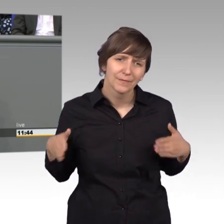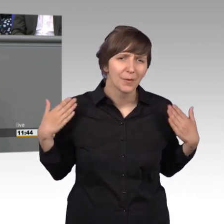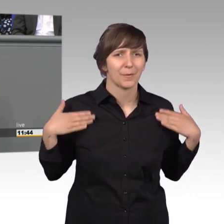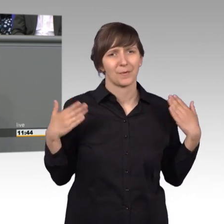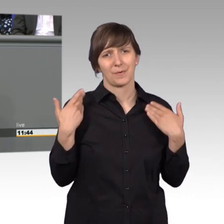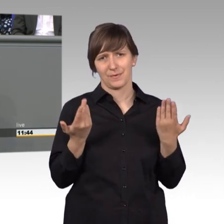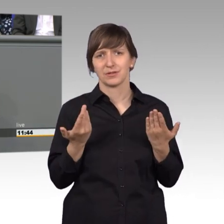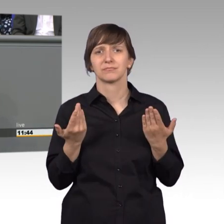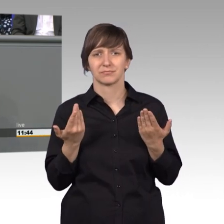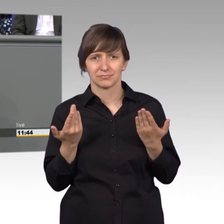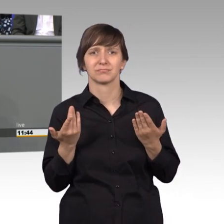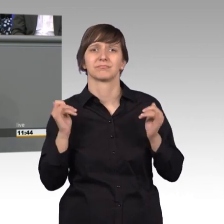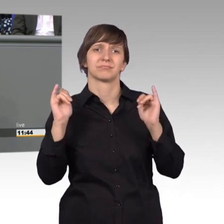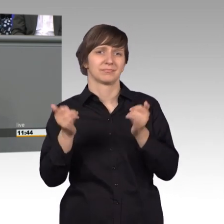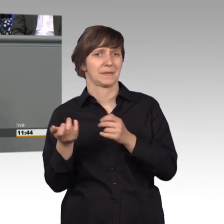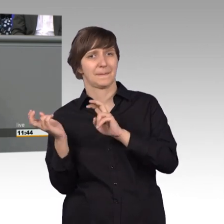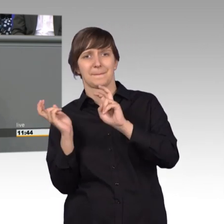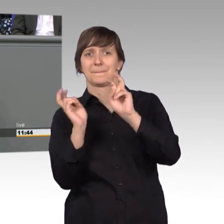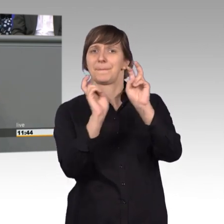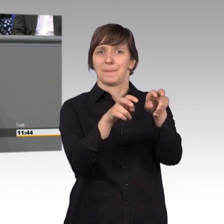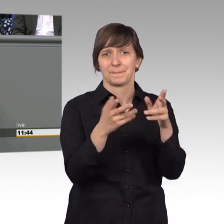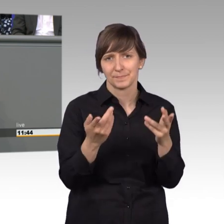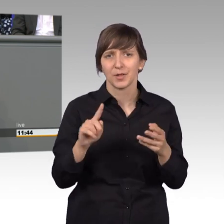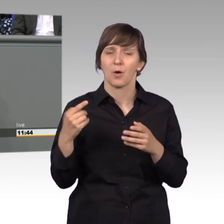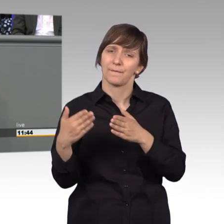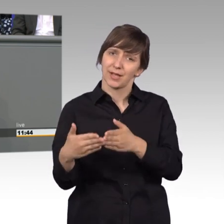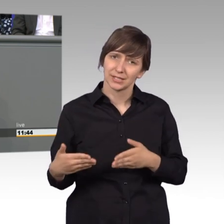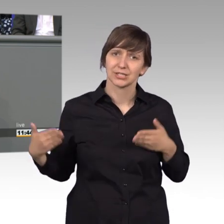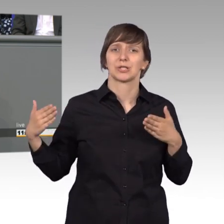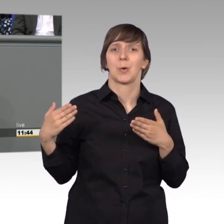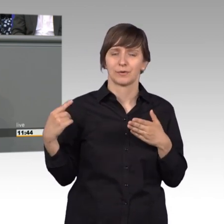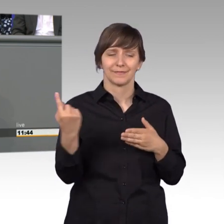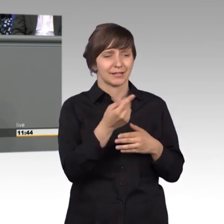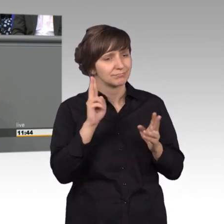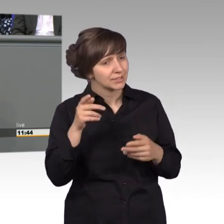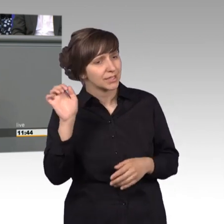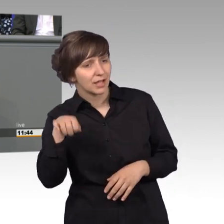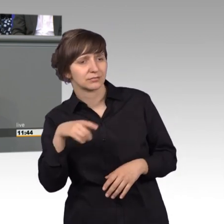wir uns jetzt auch hier wieder, als Fraktion auch wieder, den Sorgen, Wünschen und Problemen der Bürger annehmen